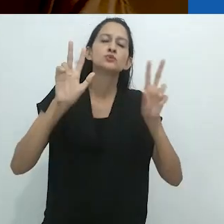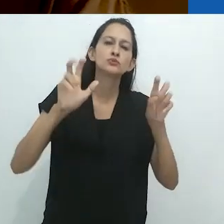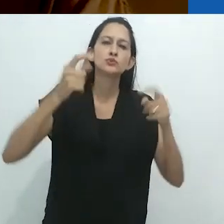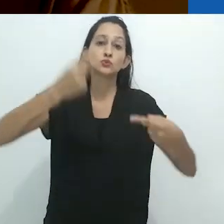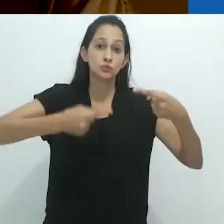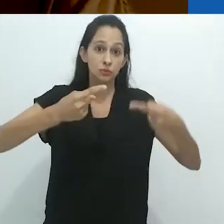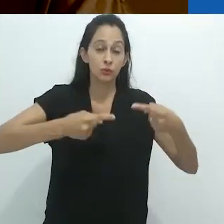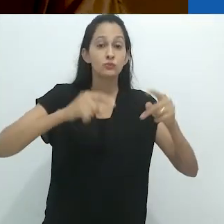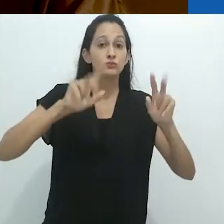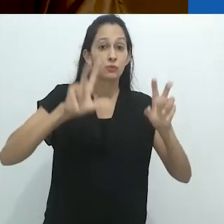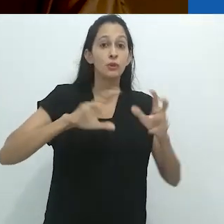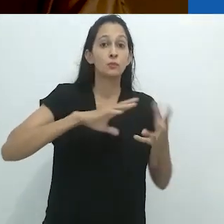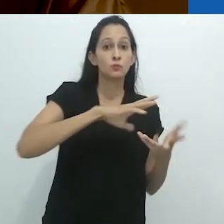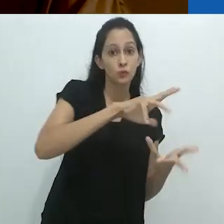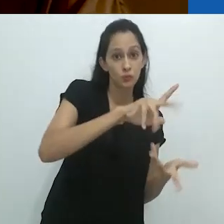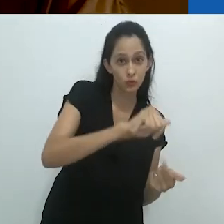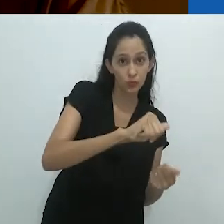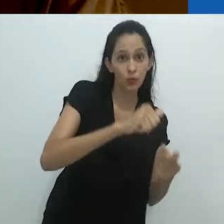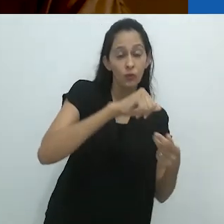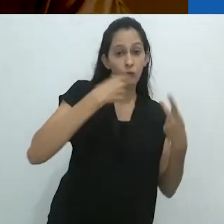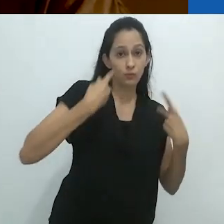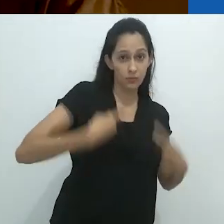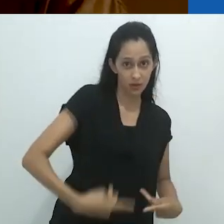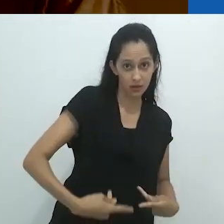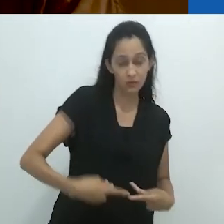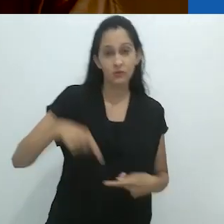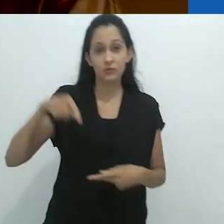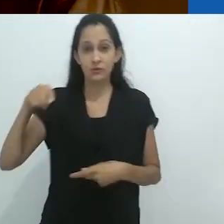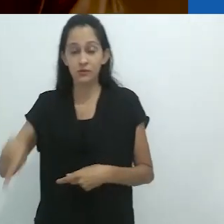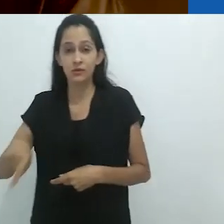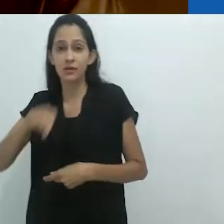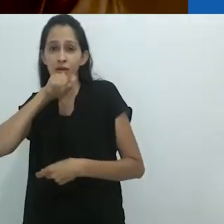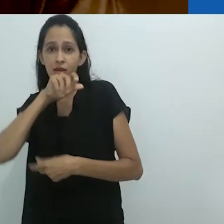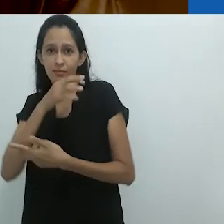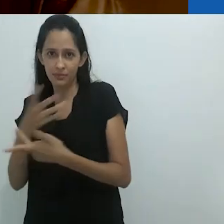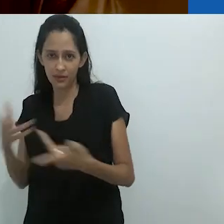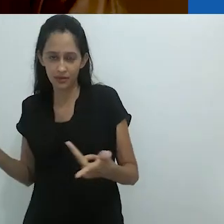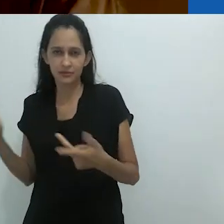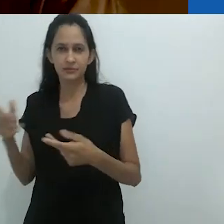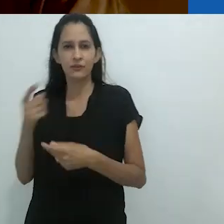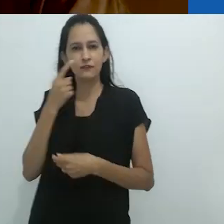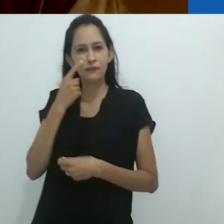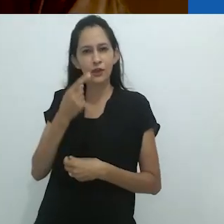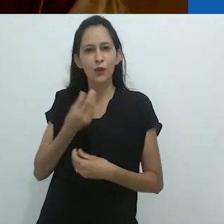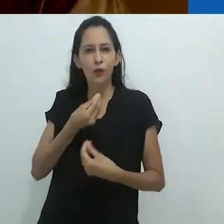a respeito dos mundos humano-animal até o ponto